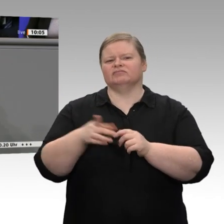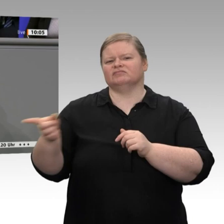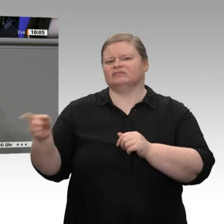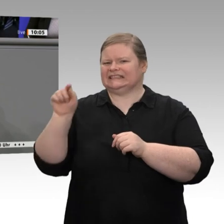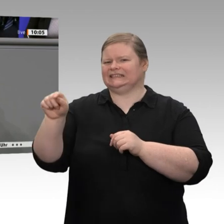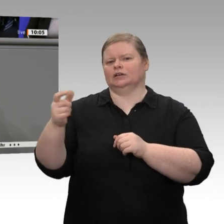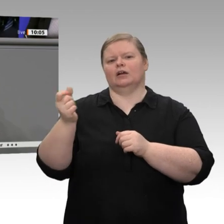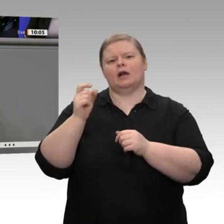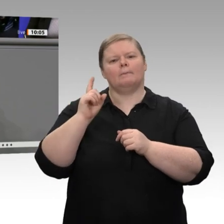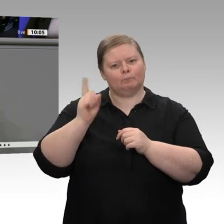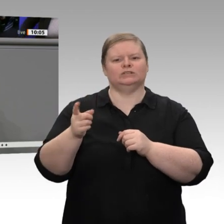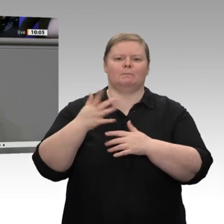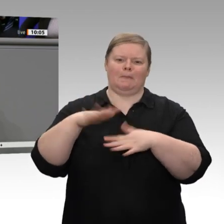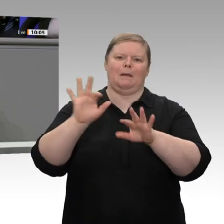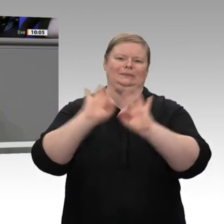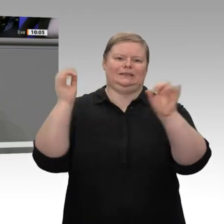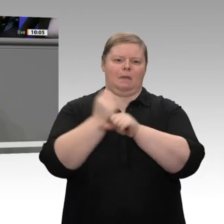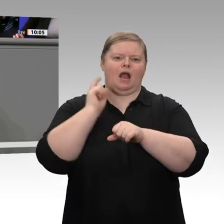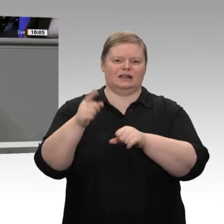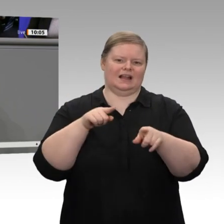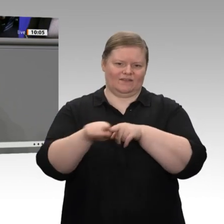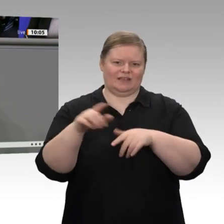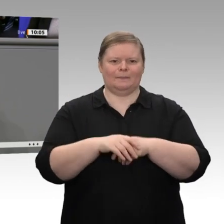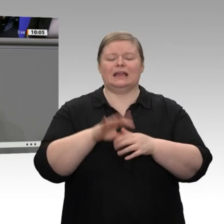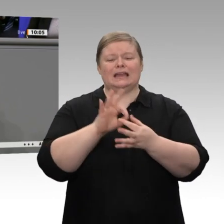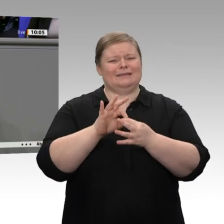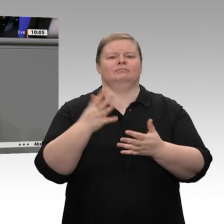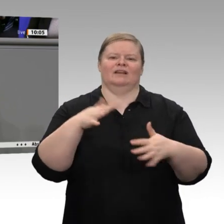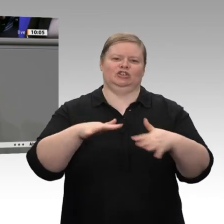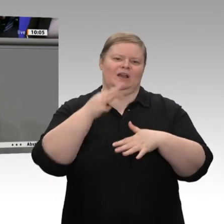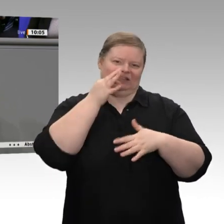Herr Bundesminister, Sie sprechen von Pessimisten und Schlechtrednern. Ich habe schon einmal